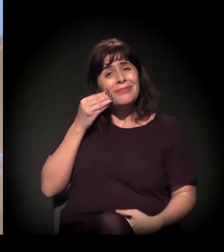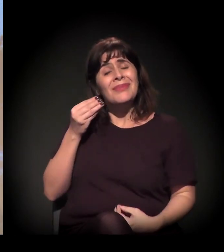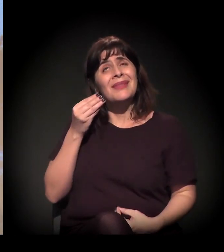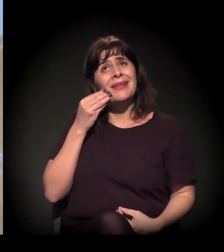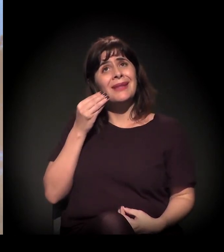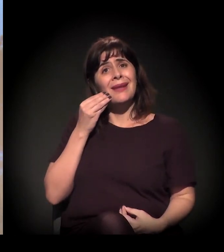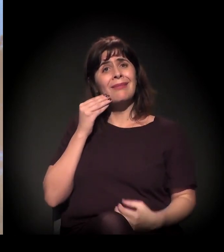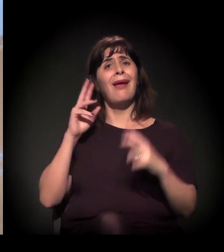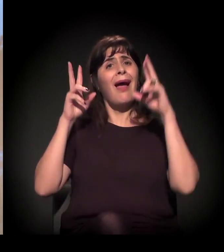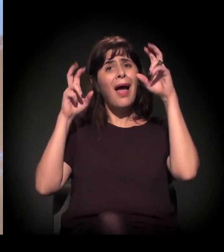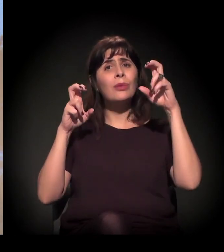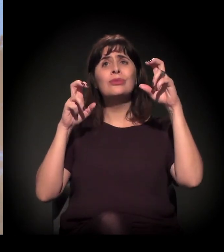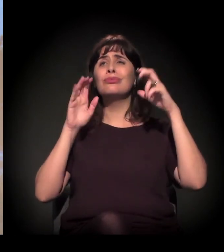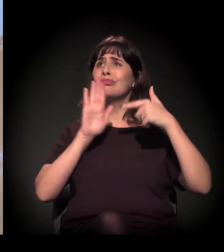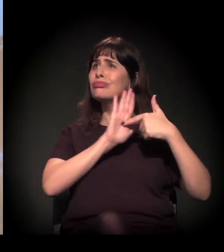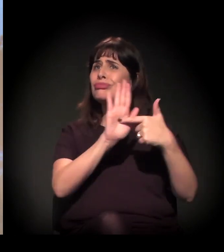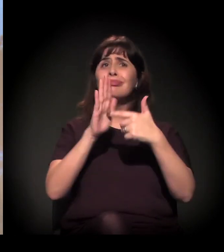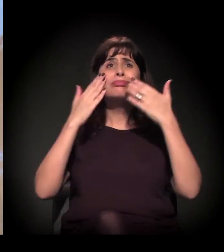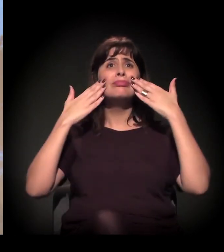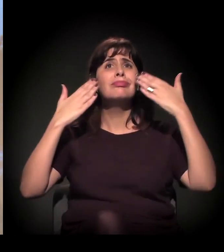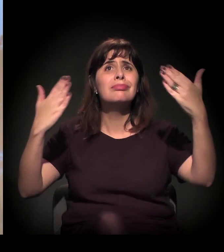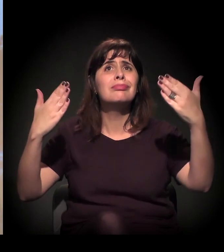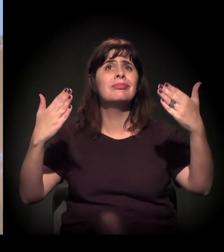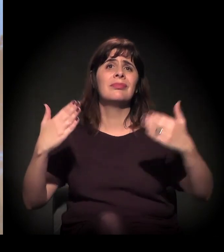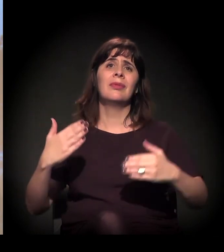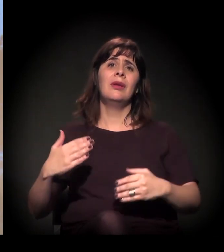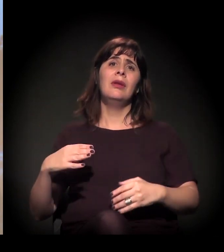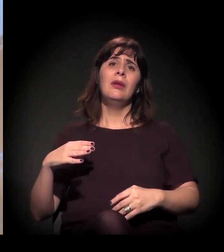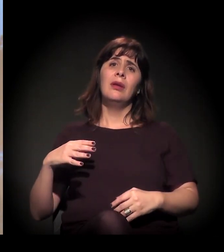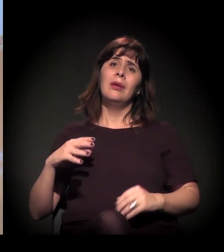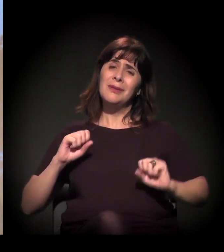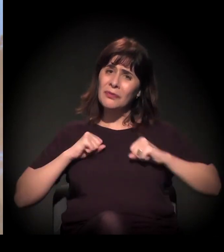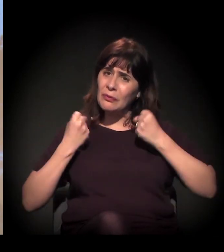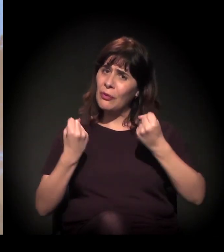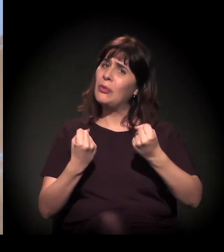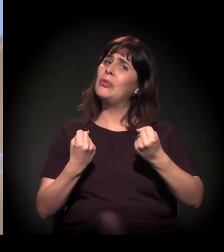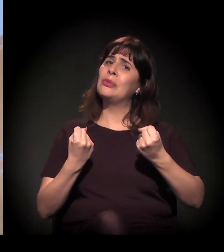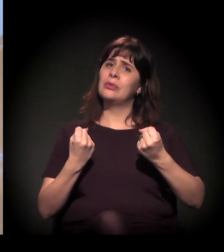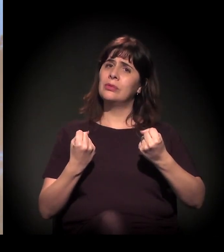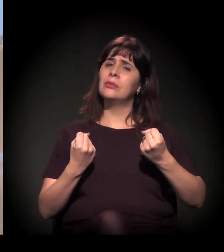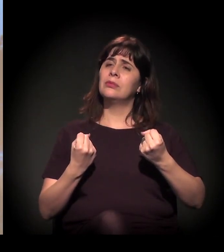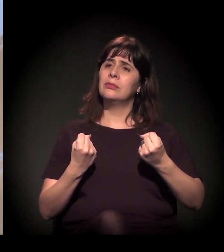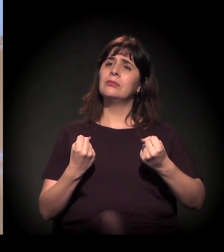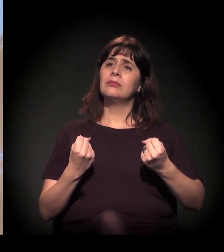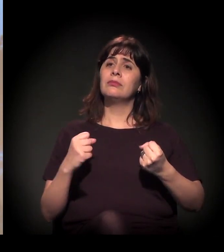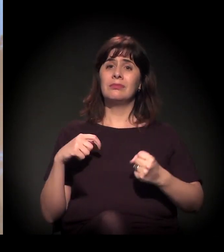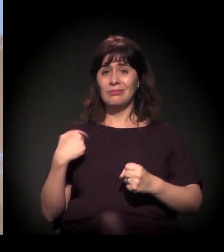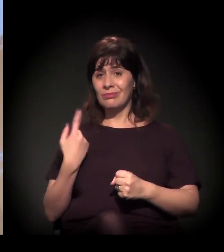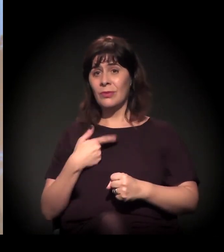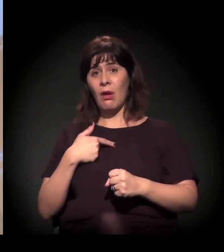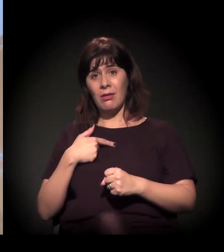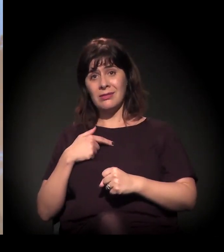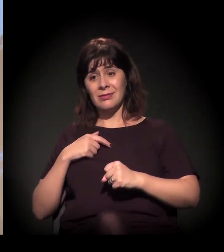tentar fazer um esforço no espaço em que a gente está. Uma coisa importante que eu coloquei do nosso método de atuação era isto: